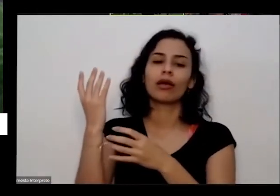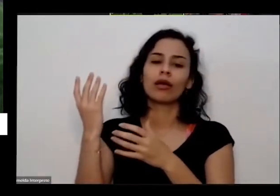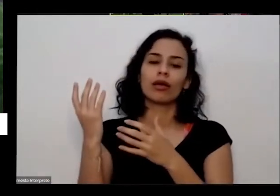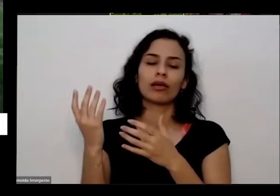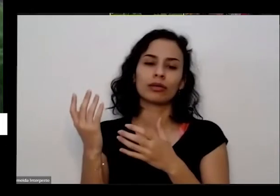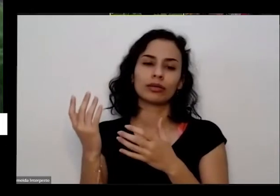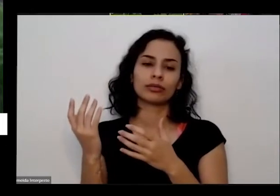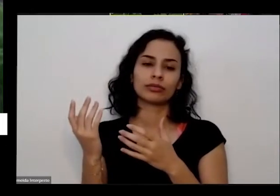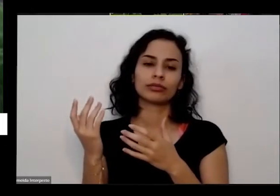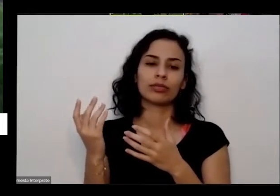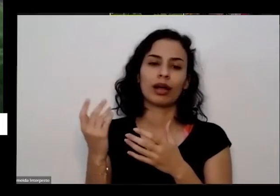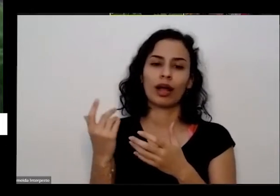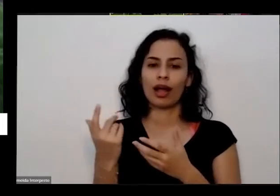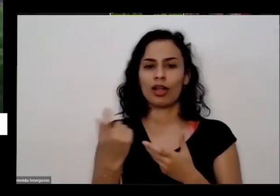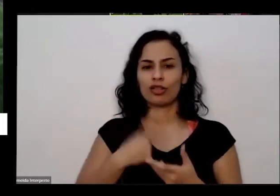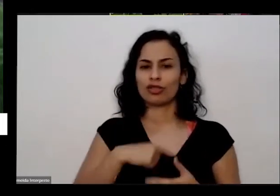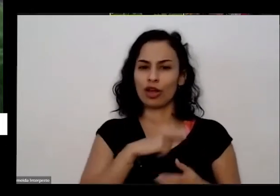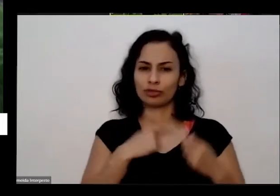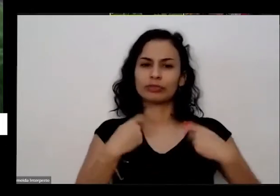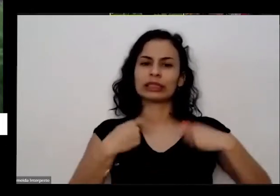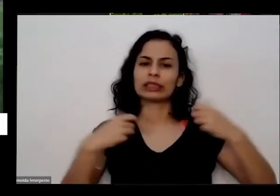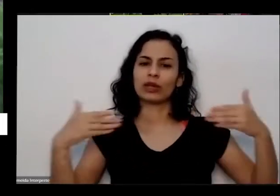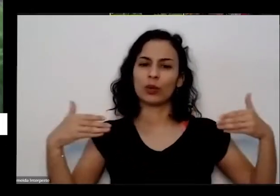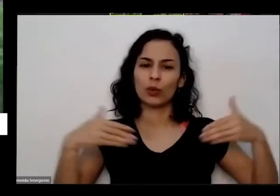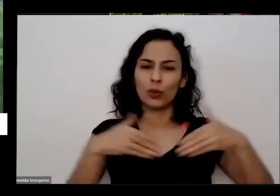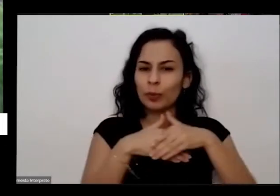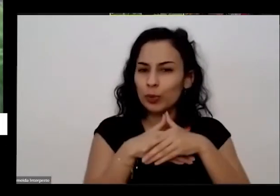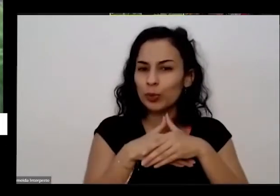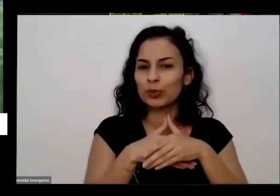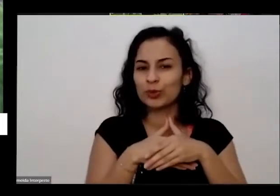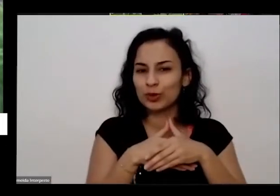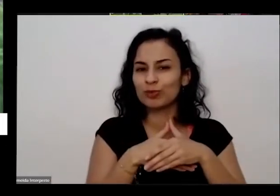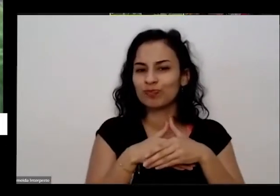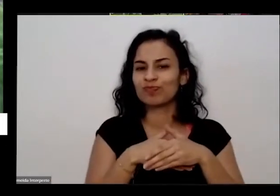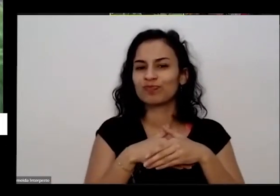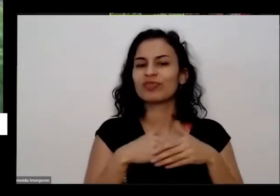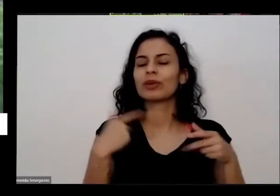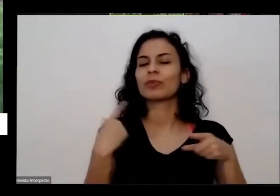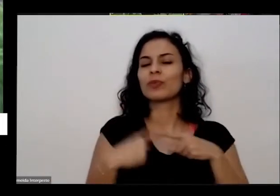gente também faz parte disso né que a gente veio meio que se divorciando nessa história toda de